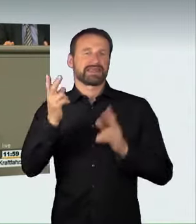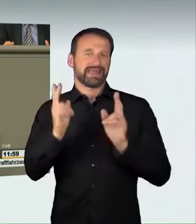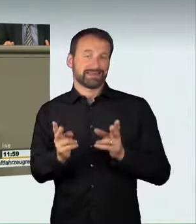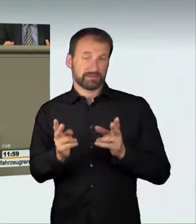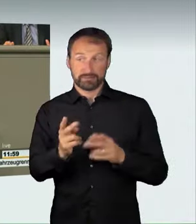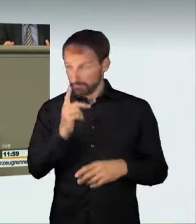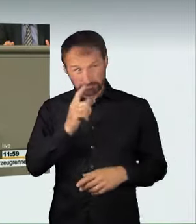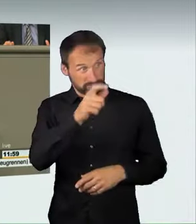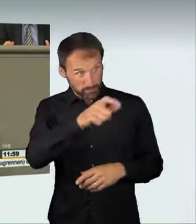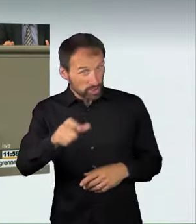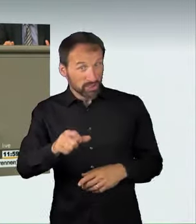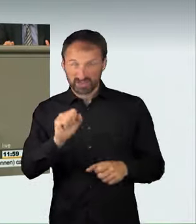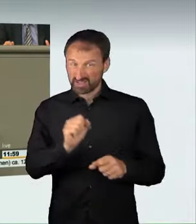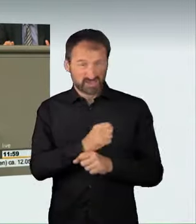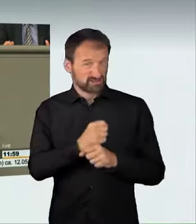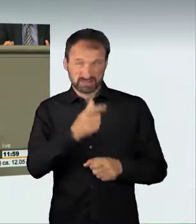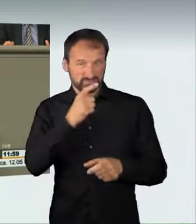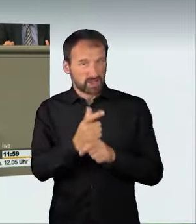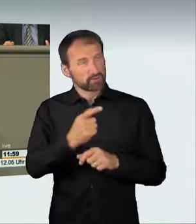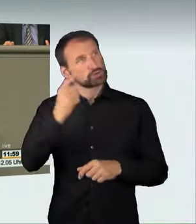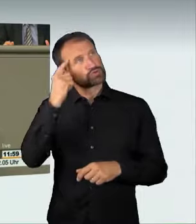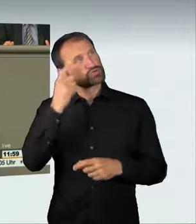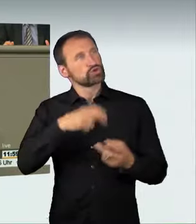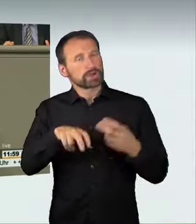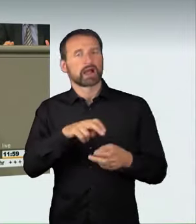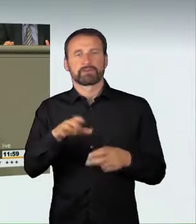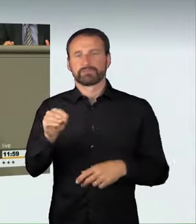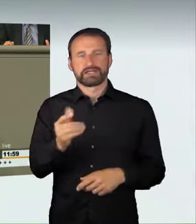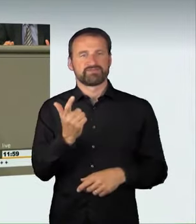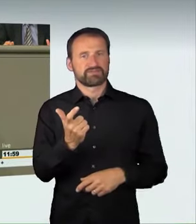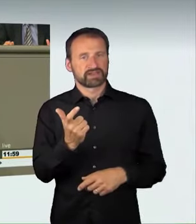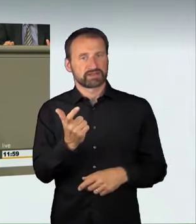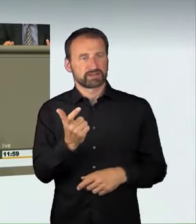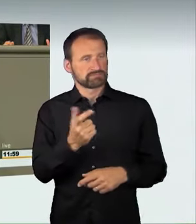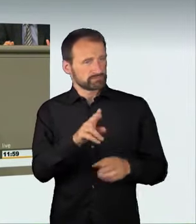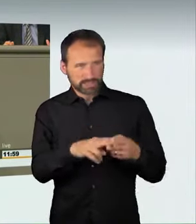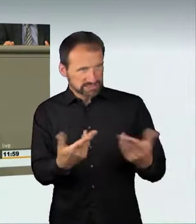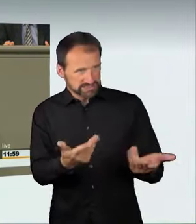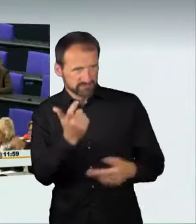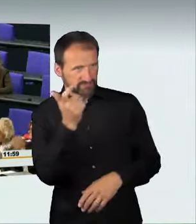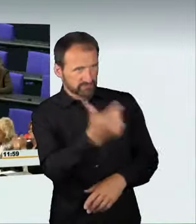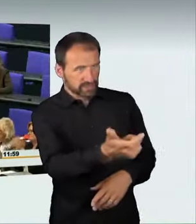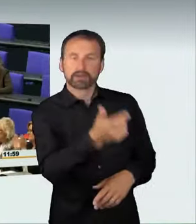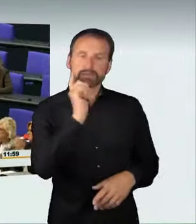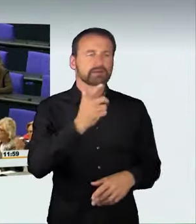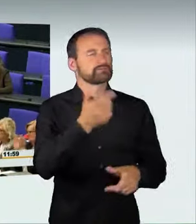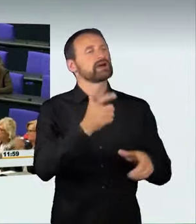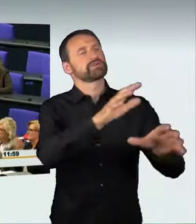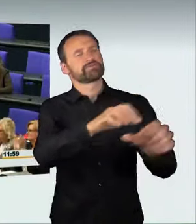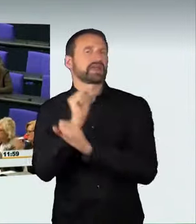wenn er sich also als ungeeignet erwiesen hat, dann wird ihm eben die Waffe weggenommen. Genauso muss es auch im Straßenverkehrsrecht sein,